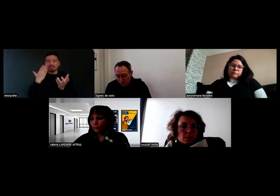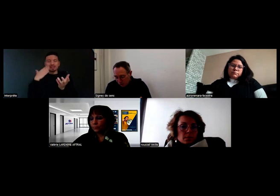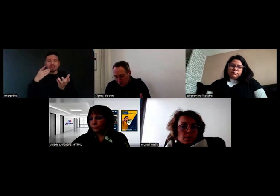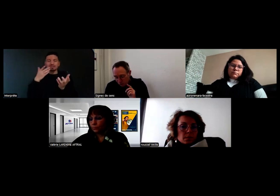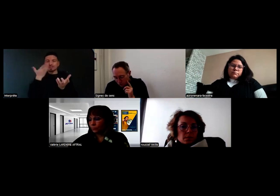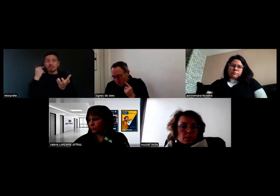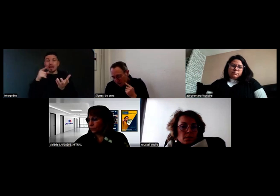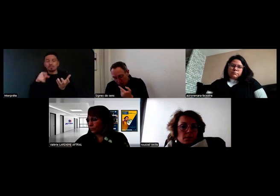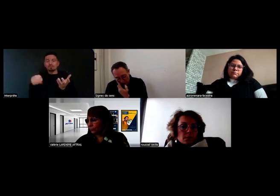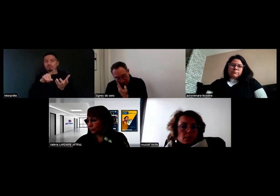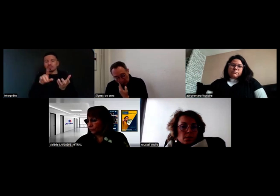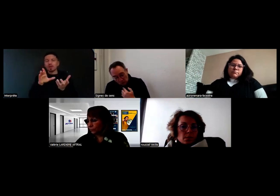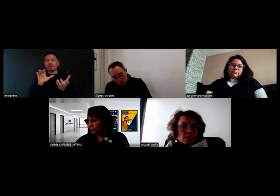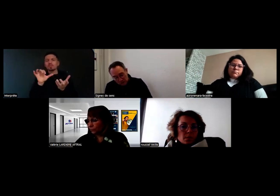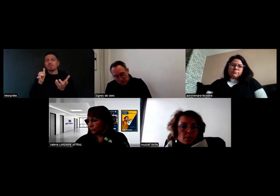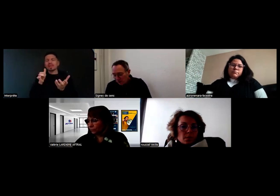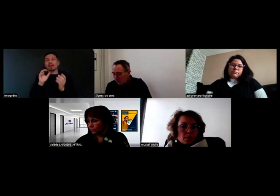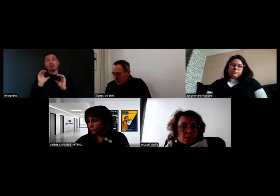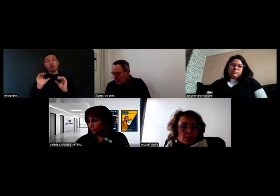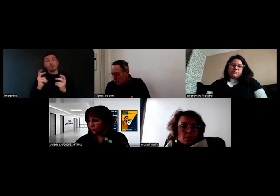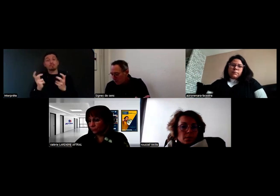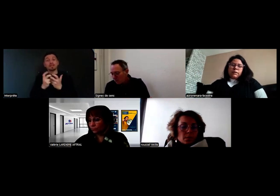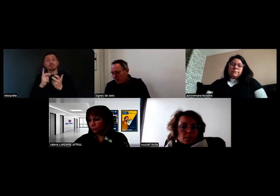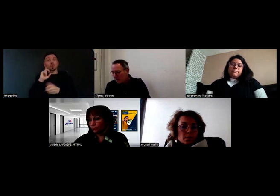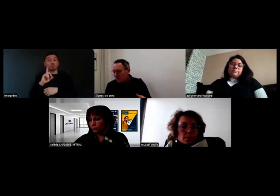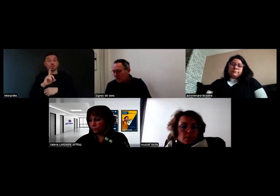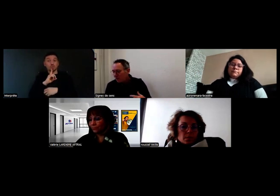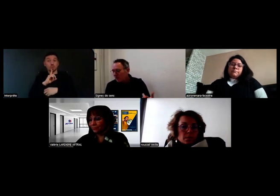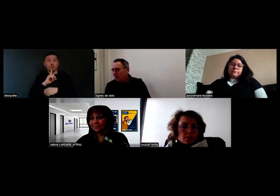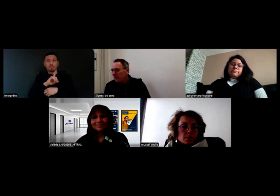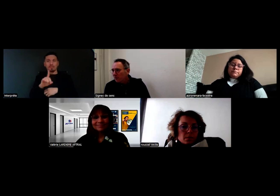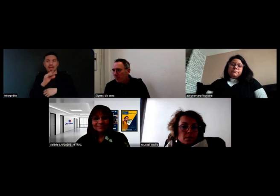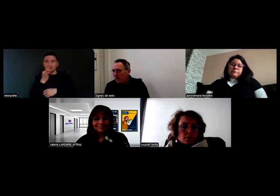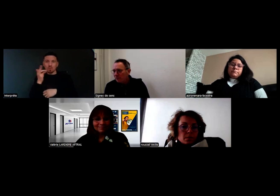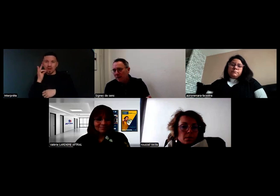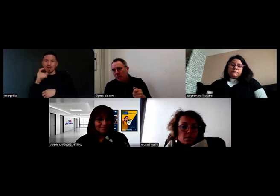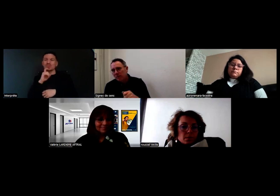D'abord, juste une précision, quand on est sourd, on n'est pas forcément muet. Il y a des personnes sourdes capables de parler,